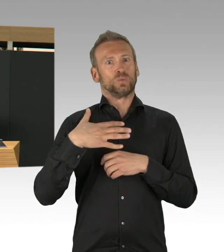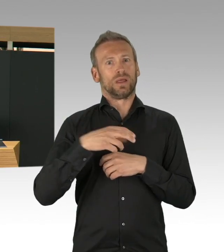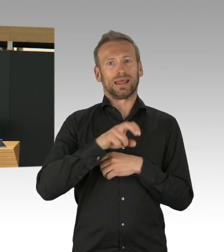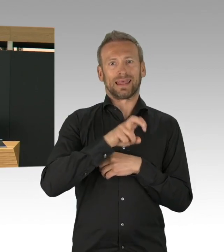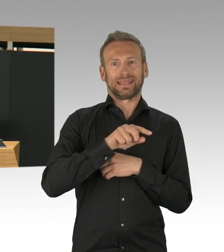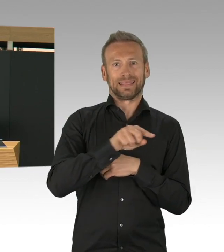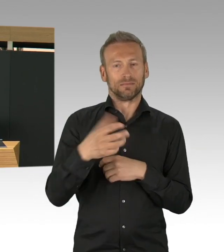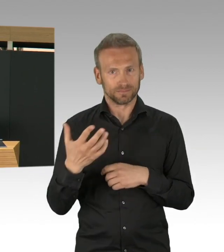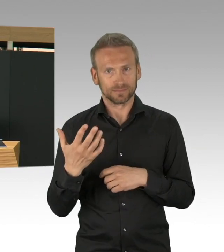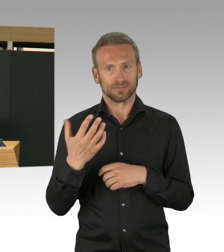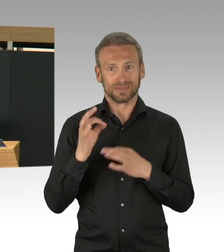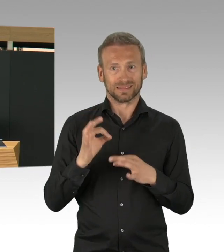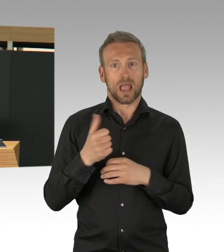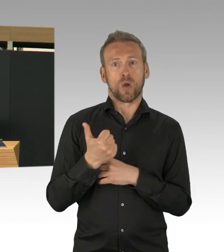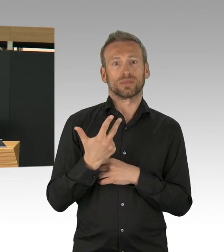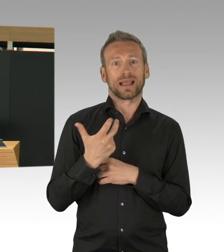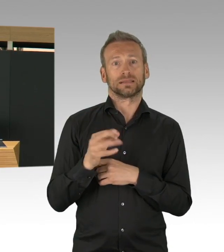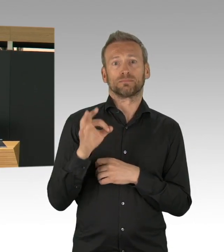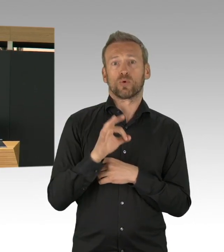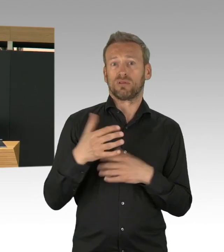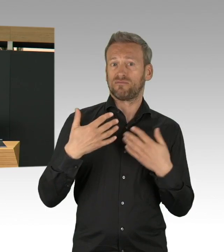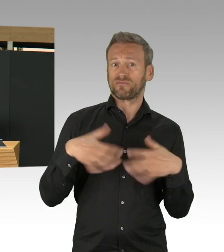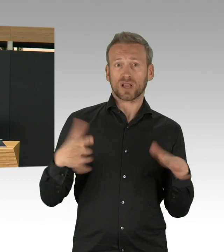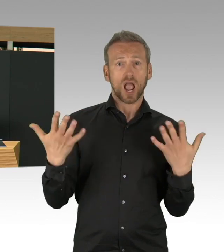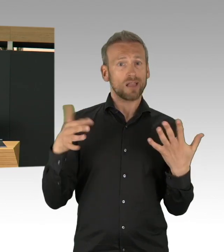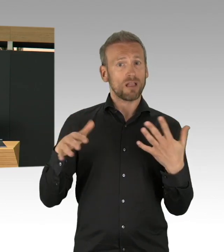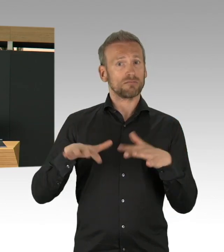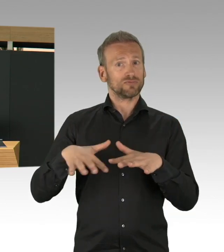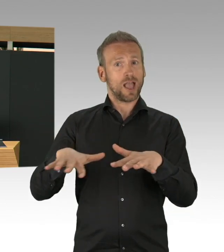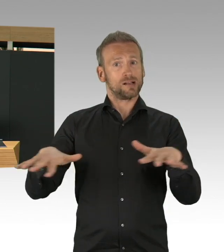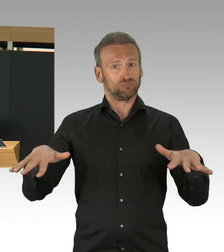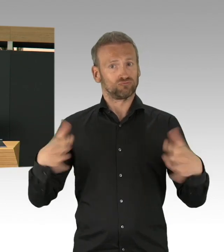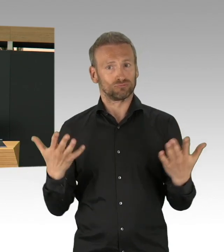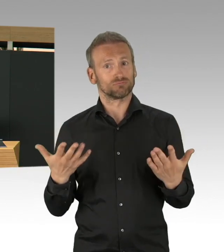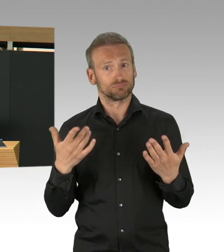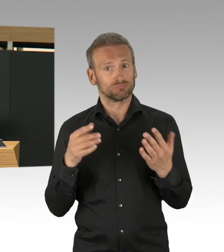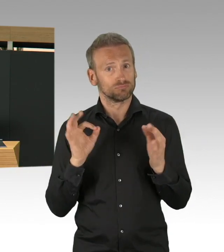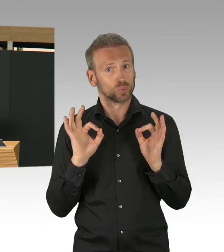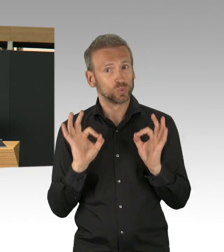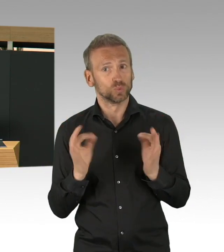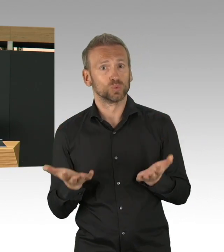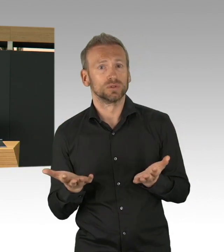und -Patienten. Hier haben die Kliniken wiederum sehr gut mitgezogen, in einer Umsteuerung, mit einem Safe Konzept,